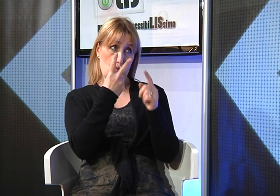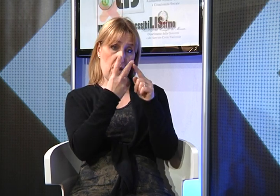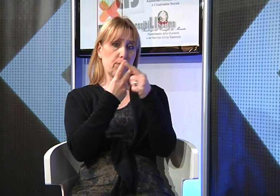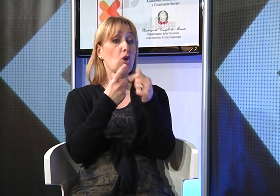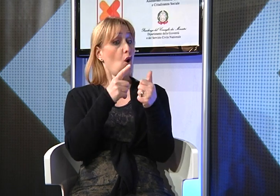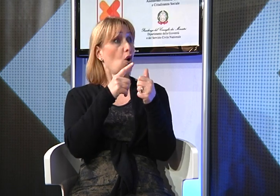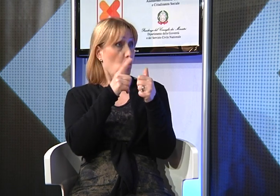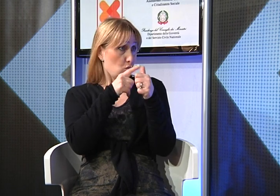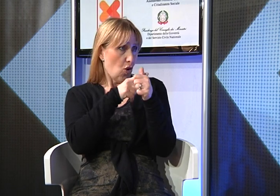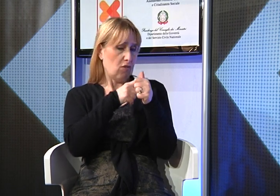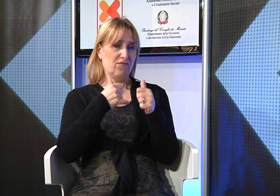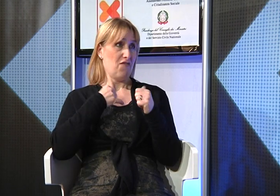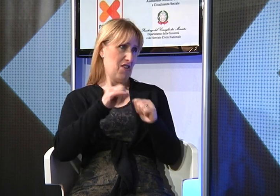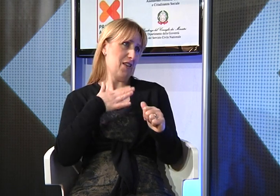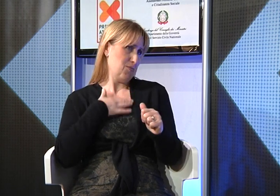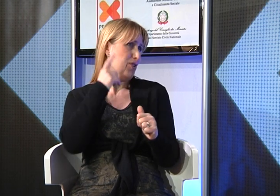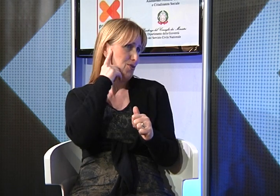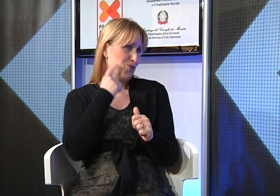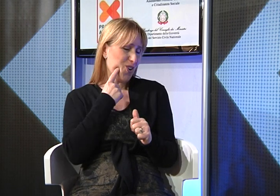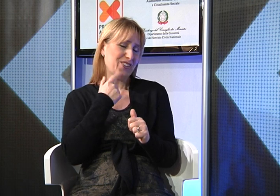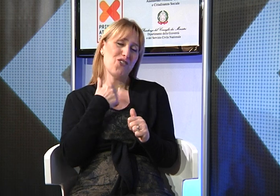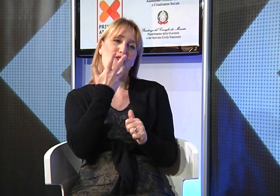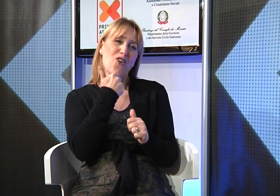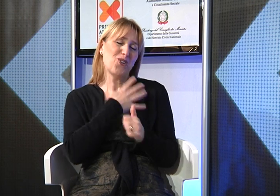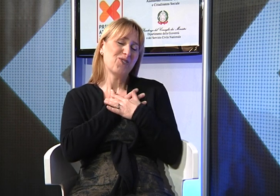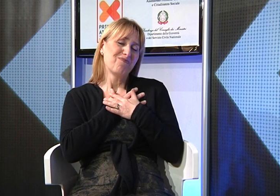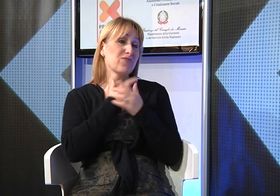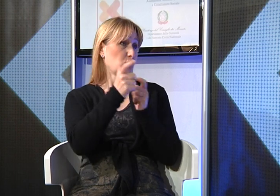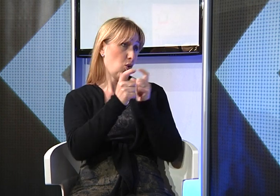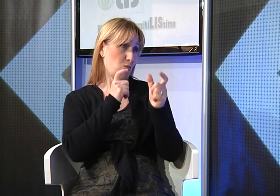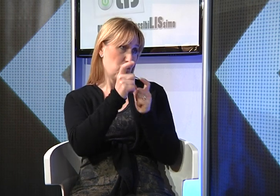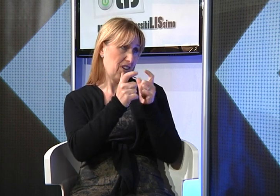naturalmente perchè ho una figlia sorda e per il suo bene volevo comunicare facilmente con lei